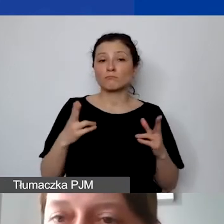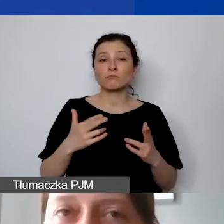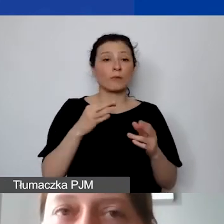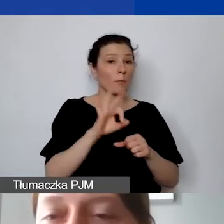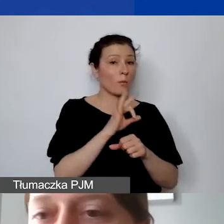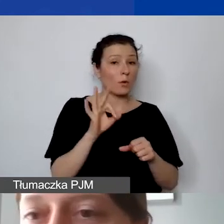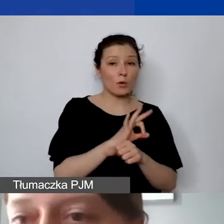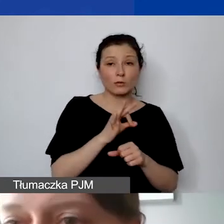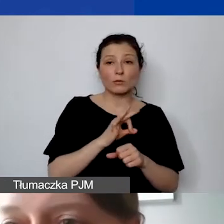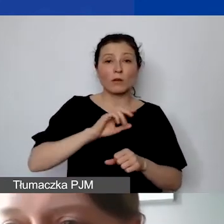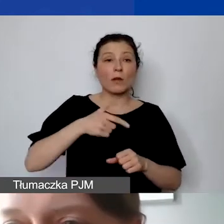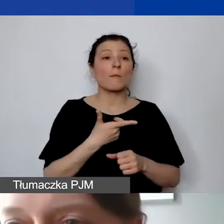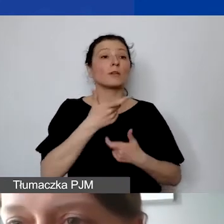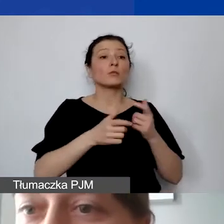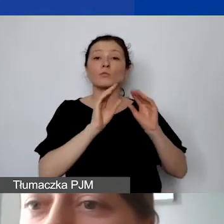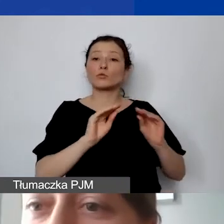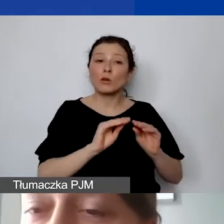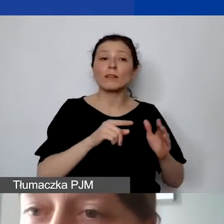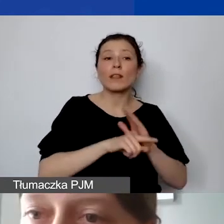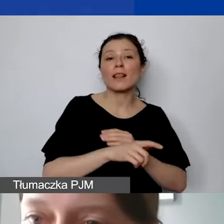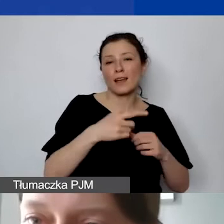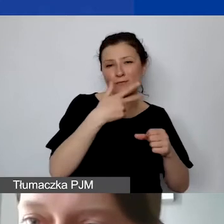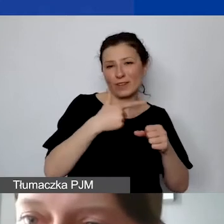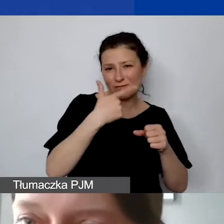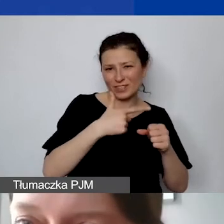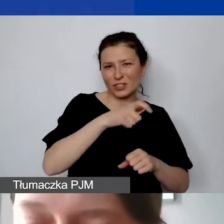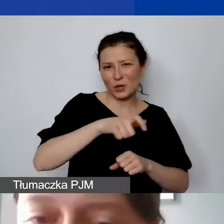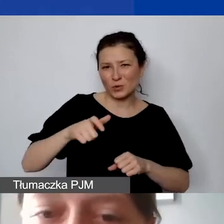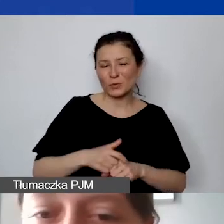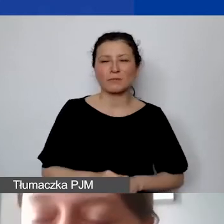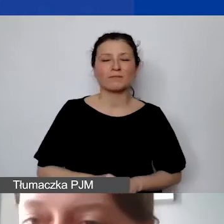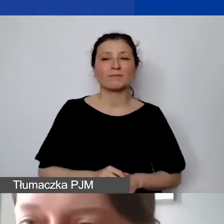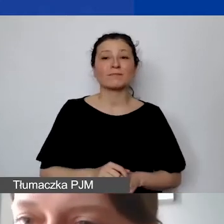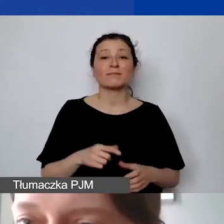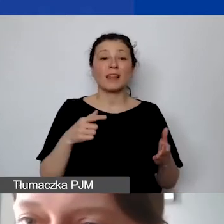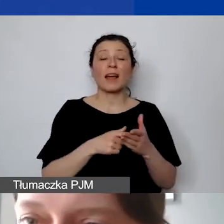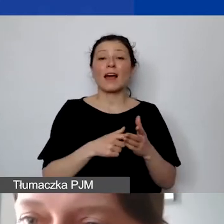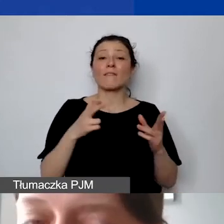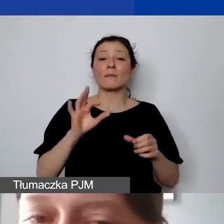przeszkolimy 20 osób, a chcielibyśmy na ten projekt mieć 100 000 euro,